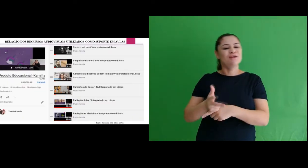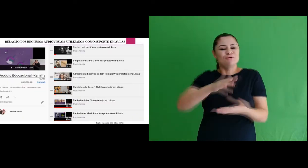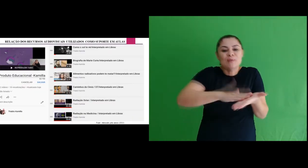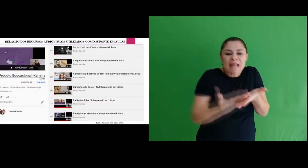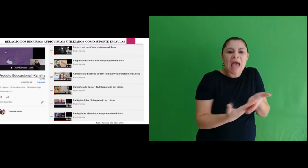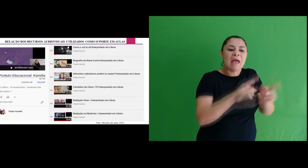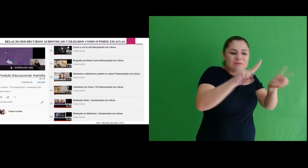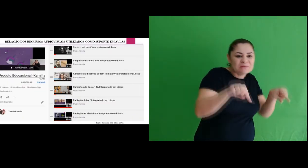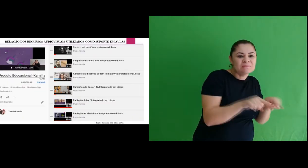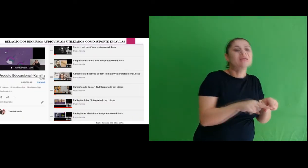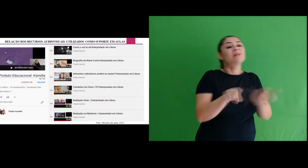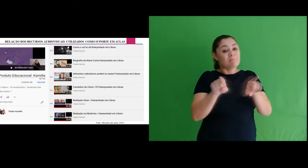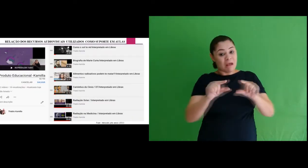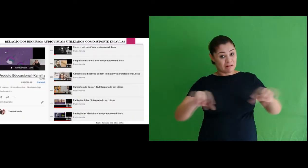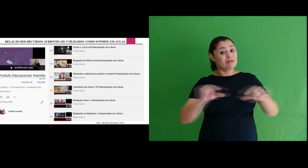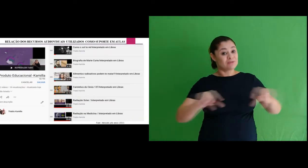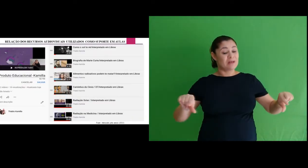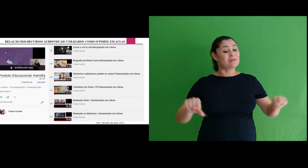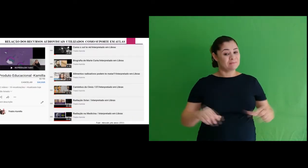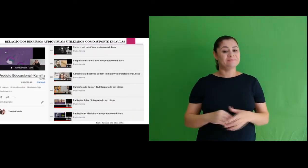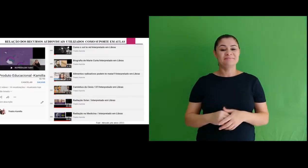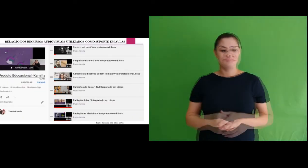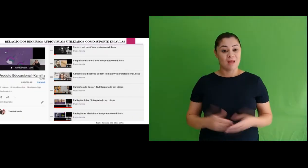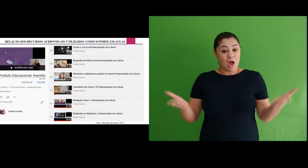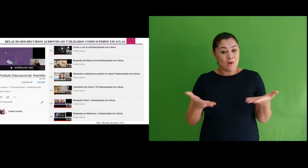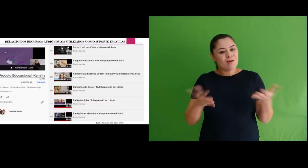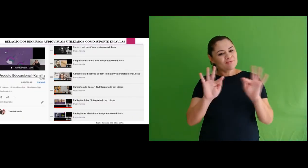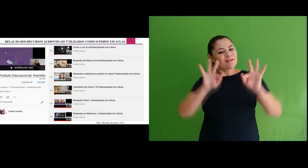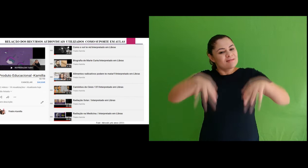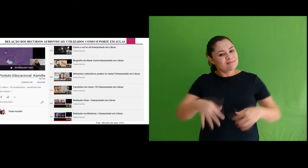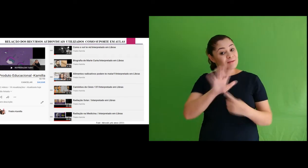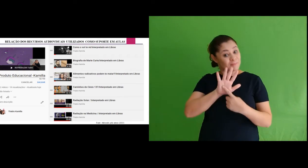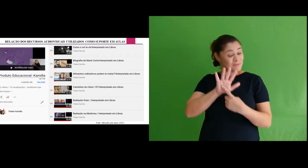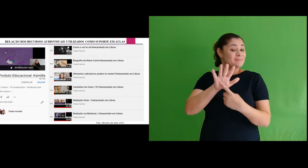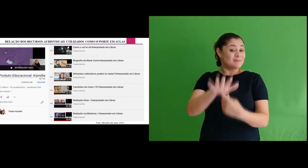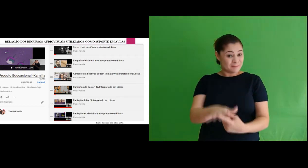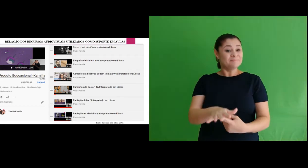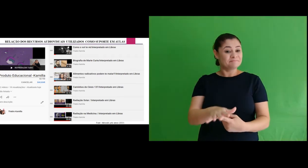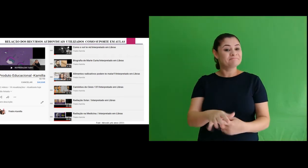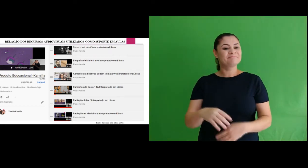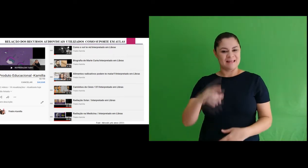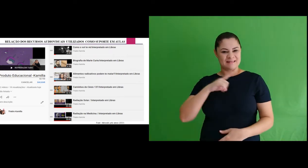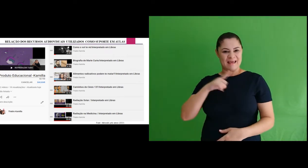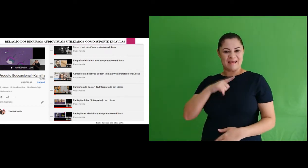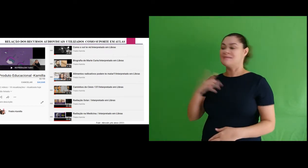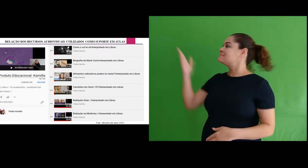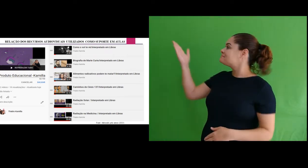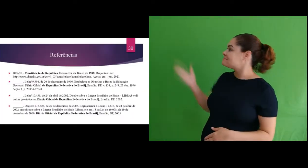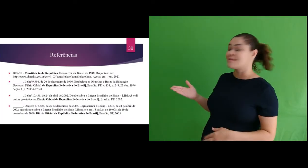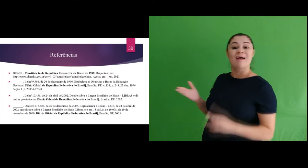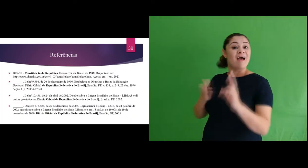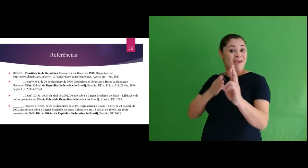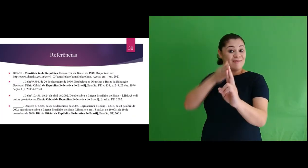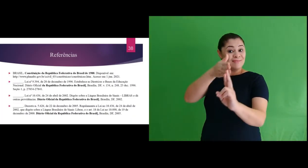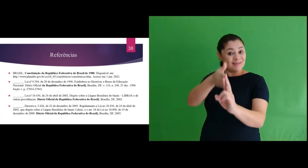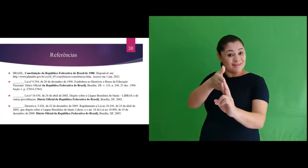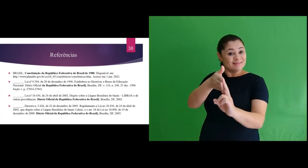interpretados e legendados. E assim, finalizamos nossa apresentação. Segue abaixo as referências